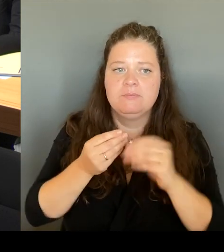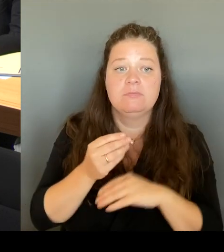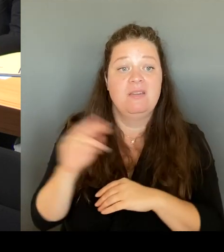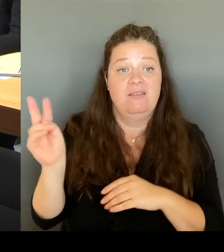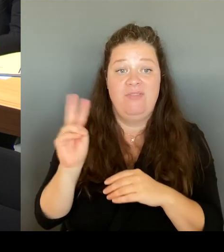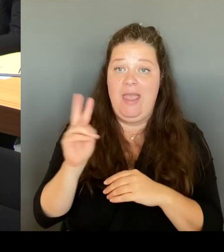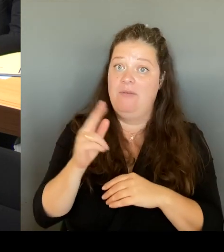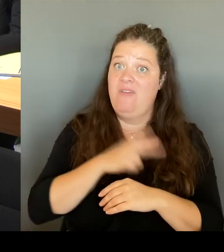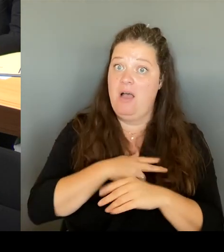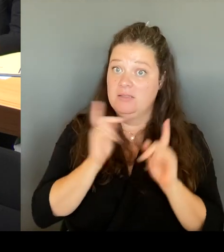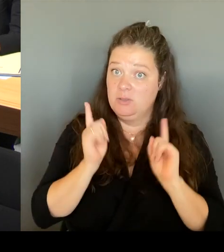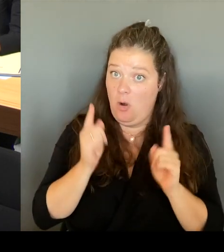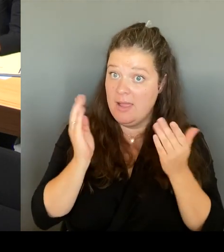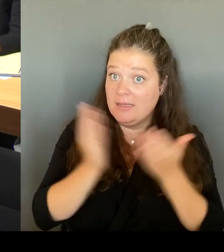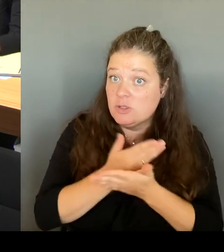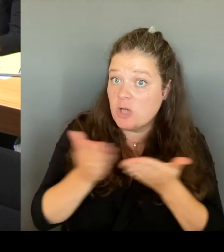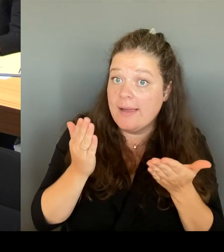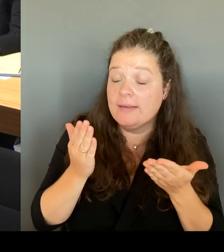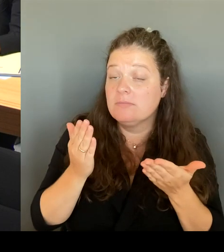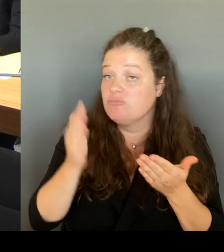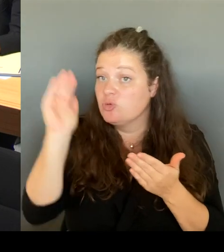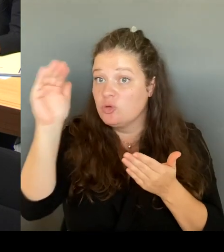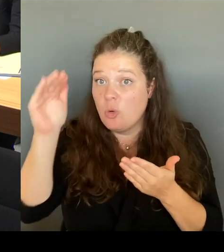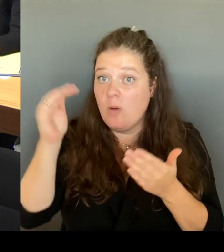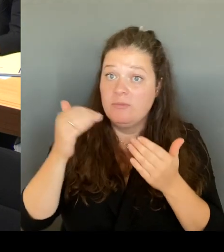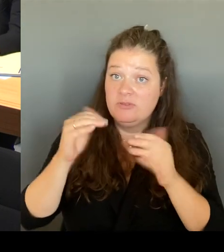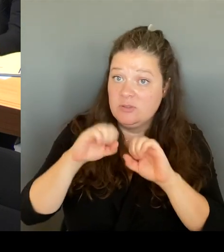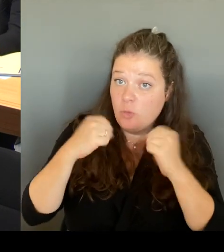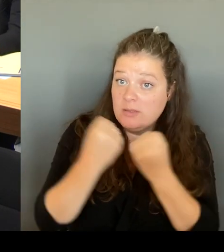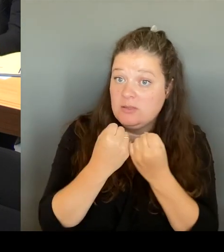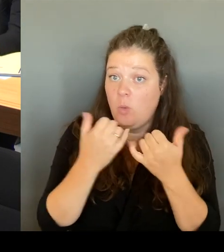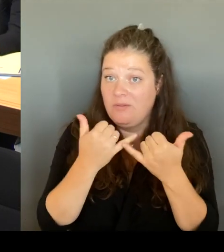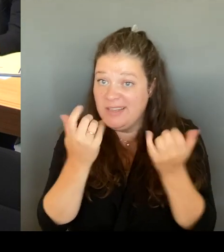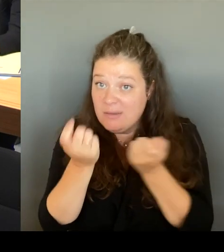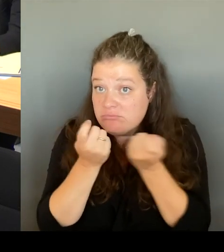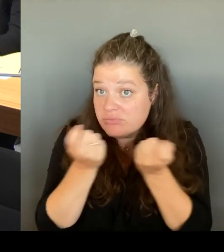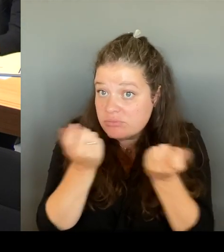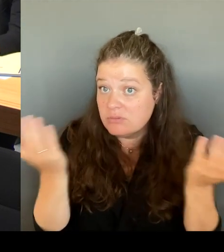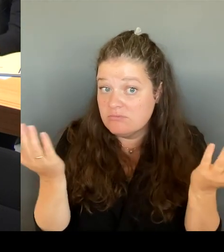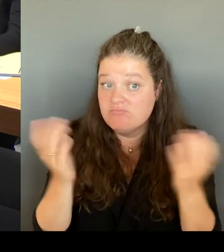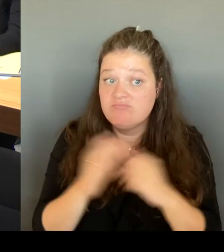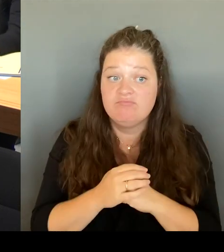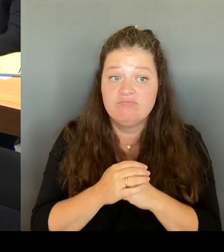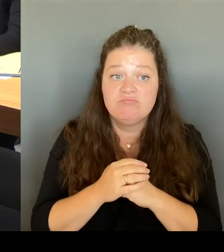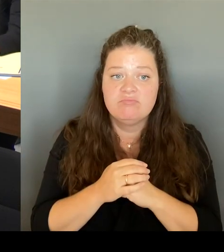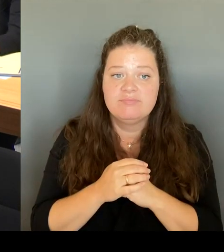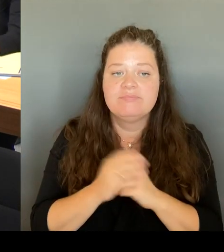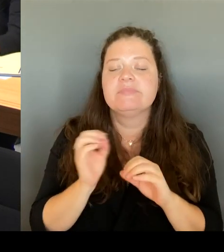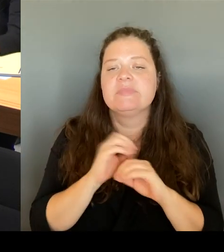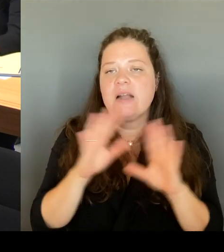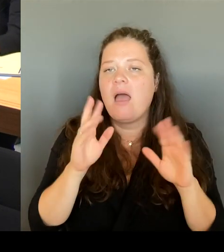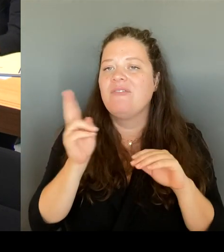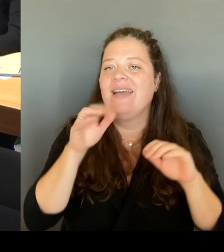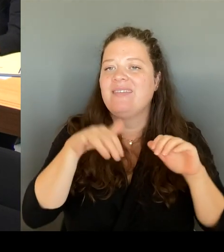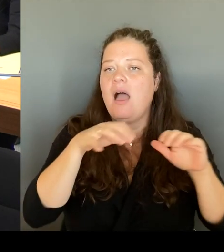Und dazu gehören dann natürlich die Gewerbetreibenden. Dazu gehören die Vertreterinnen und Vertretern von Organisationen,